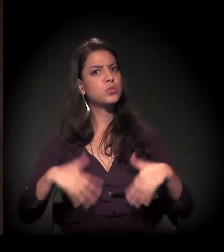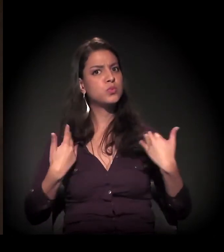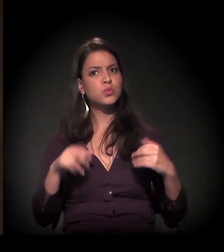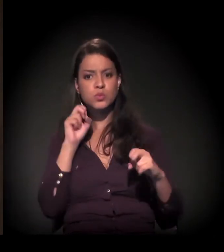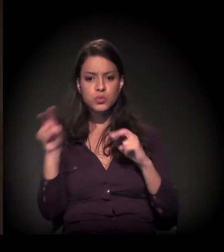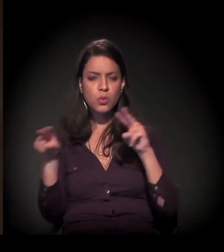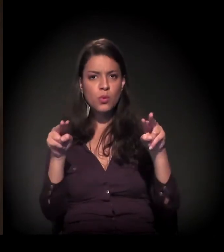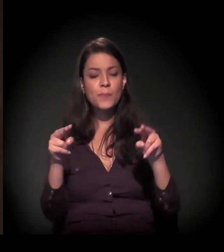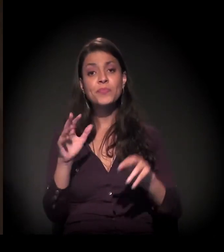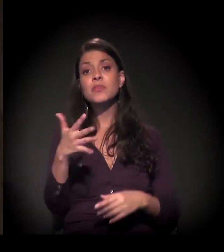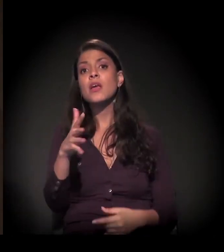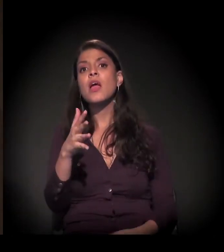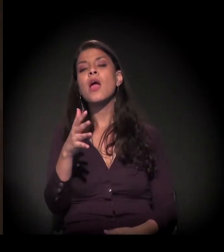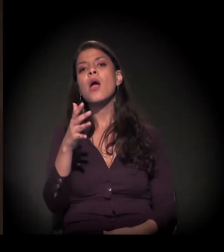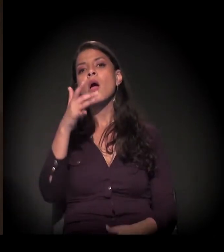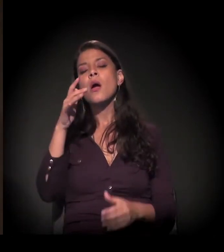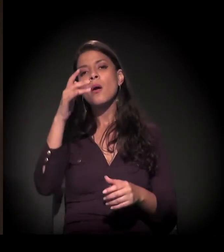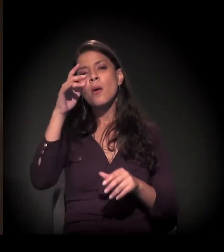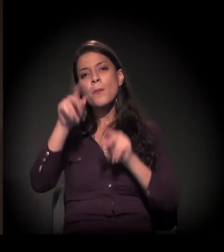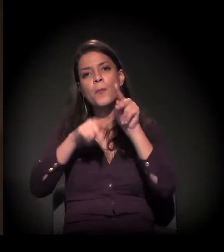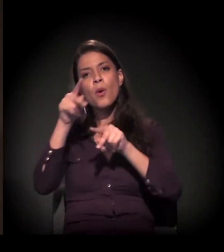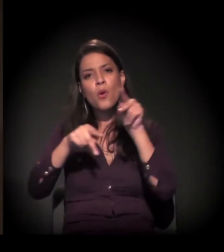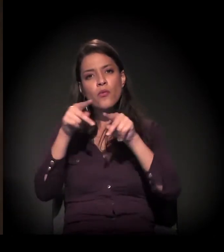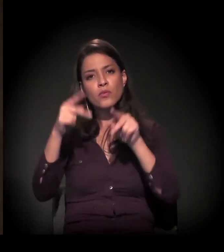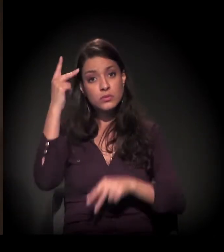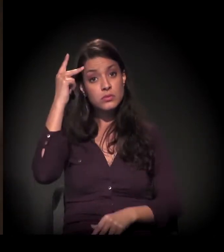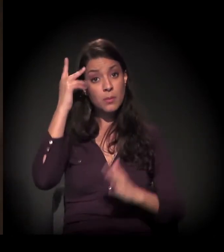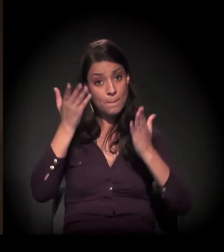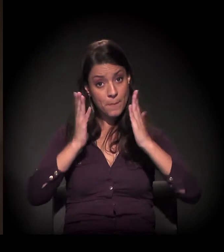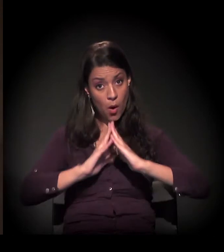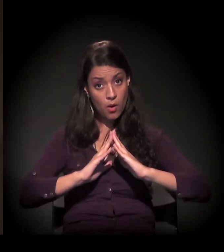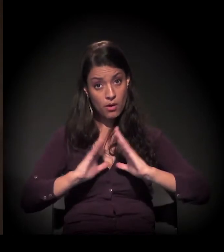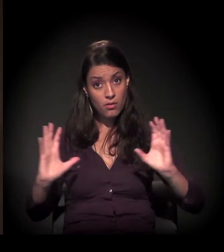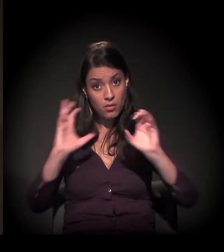Mais ou menos 40% da população da cidade de São Paulo,